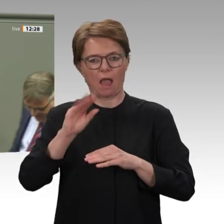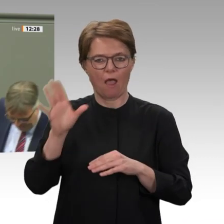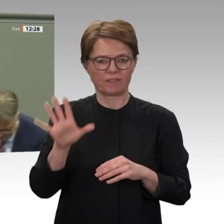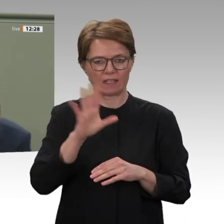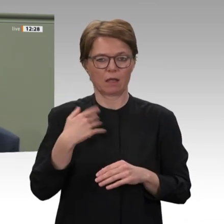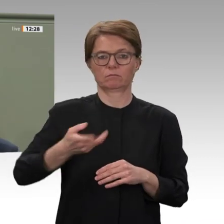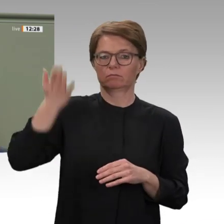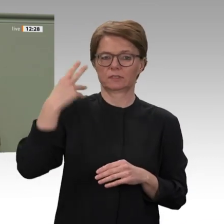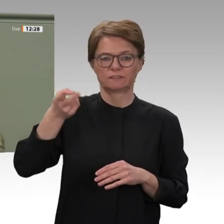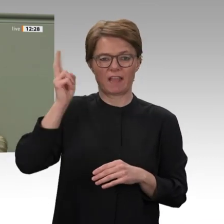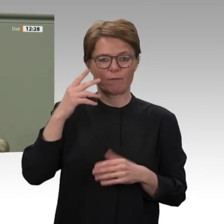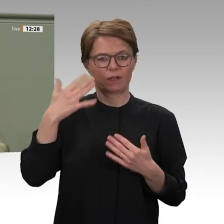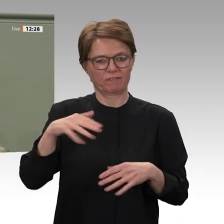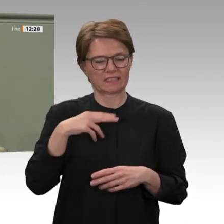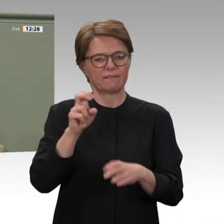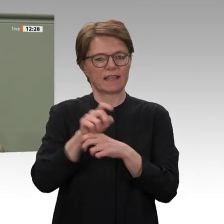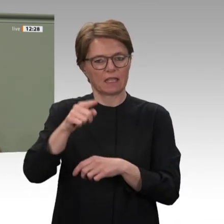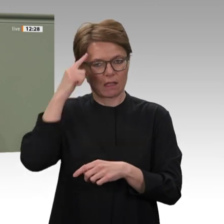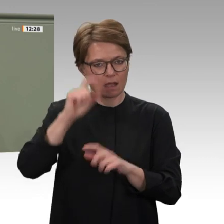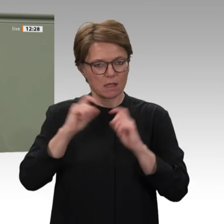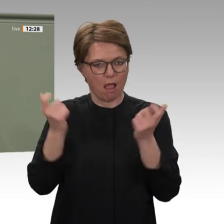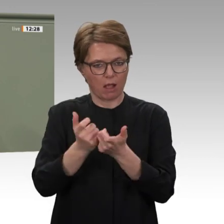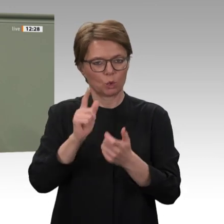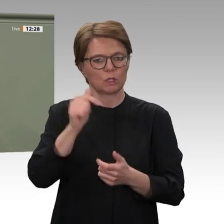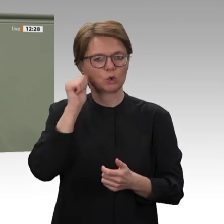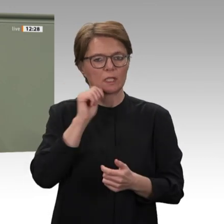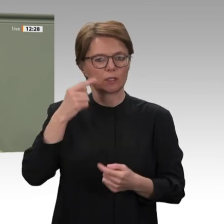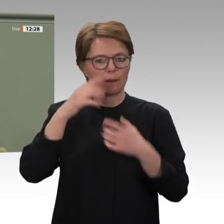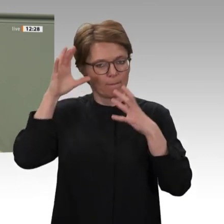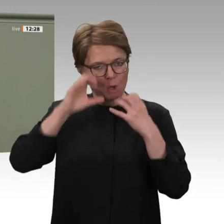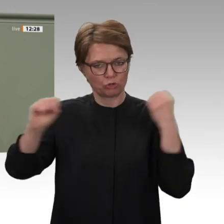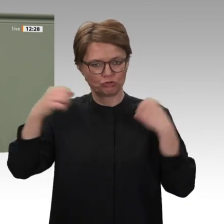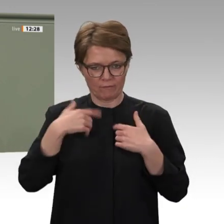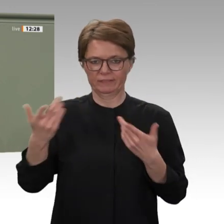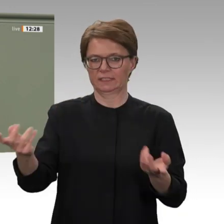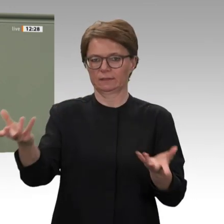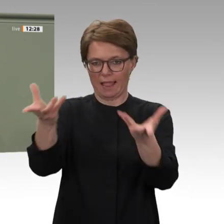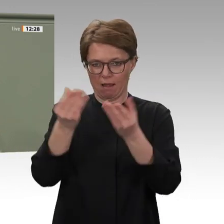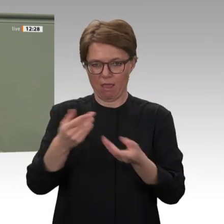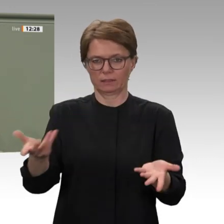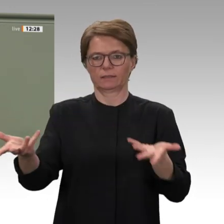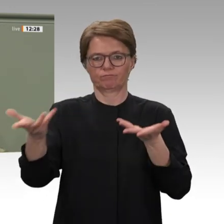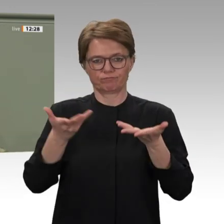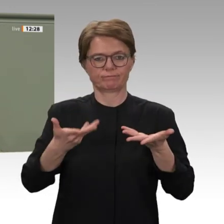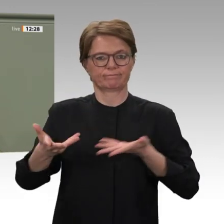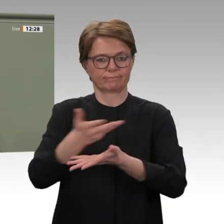eigener Kraft geschafft haben, die Diktatur von al-Baschir abzuschütteln. Auch mich